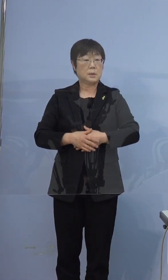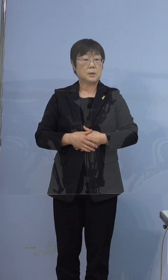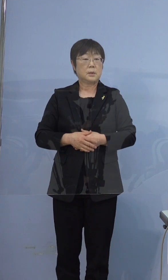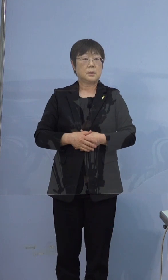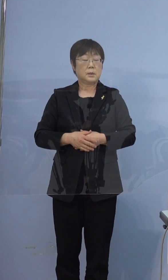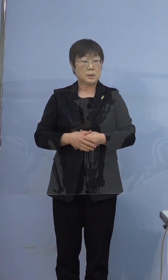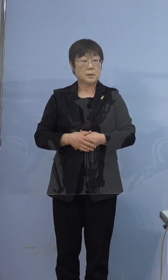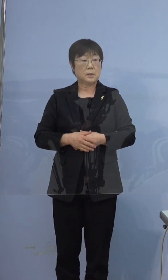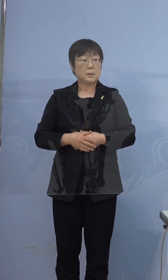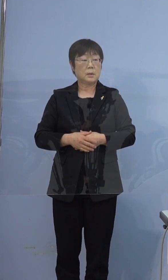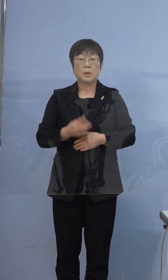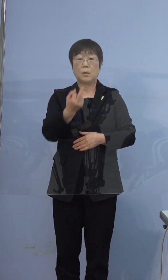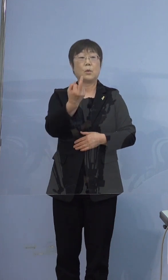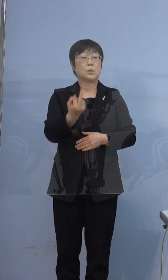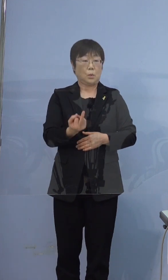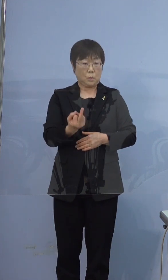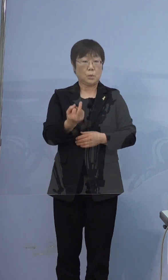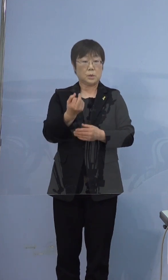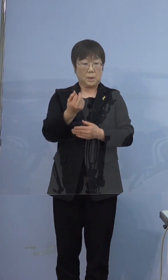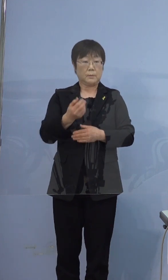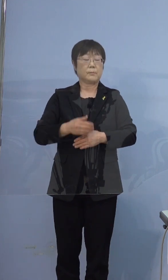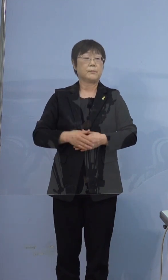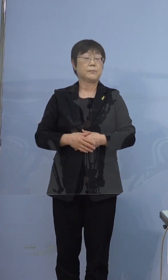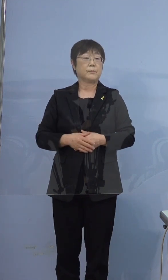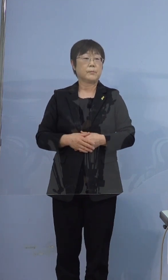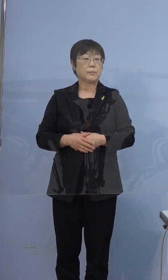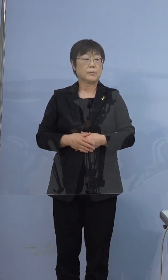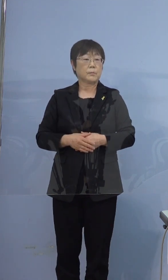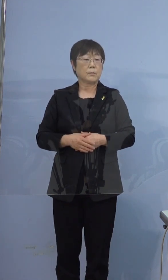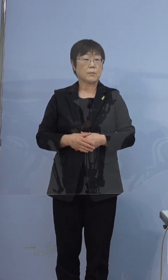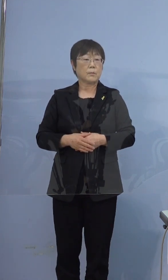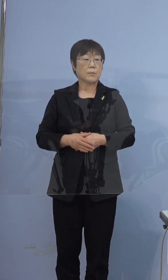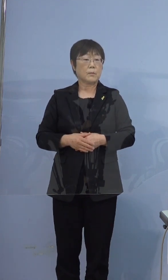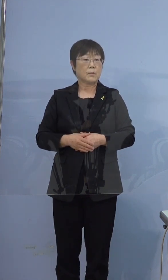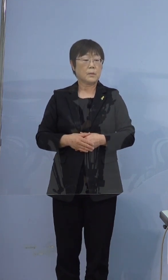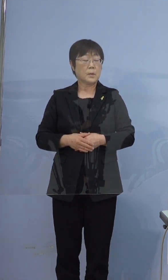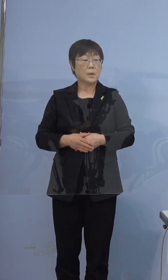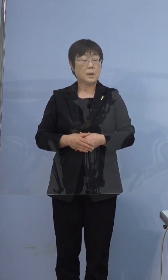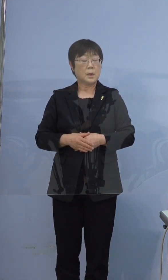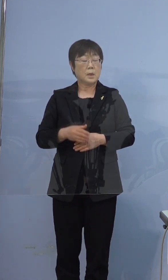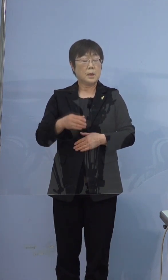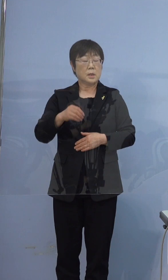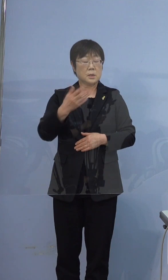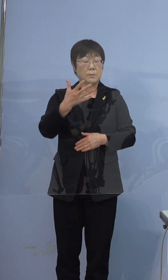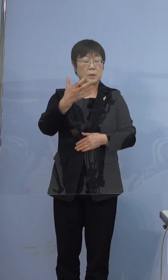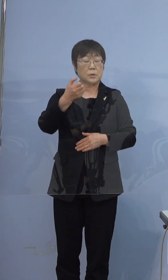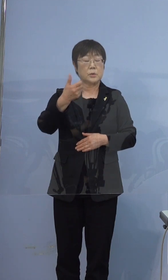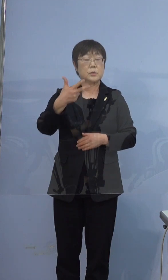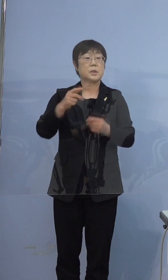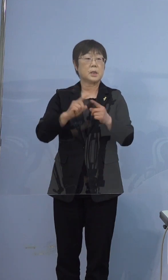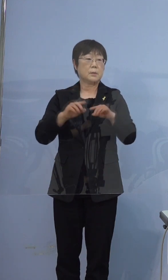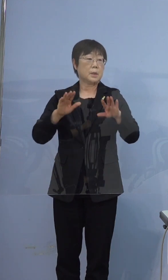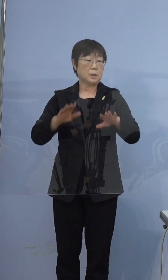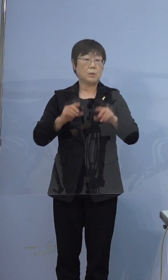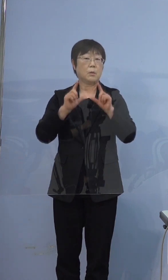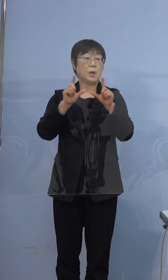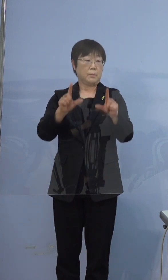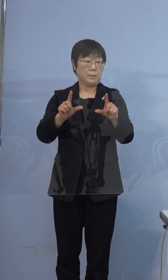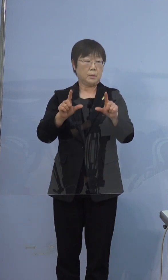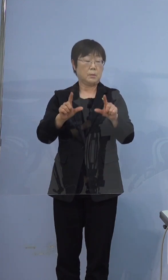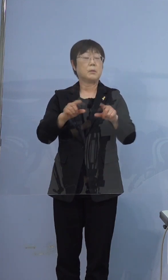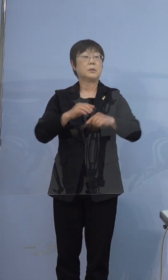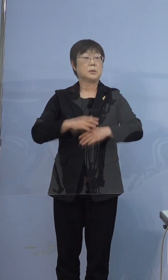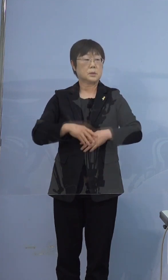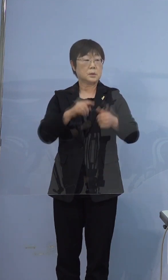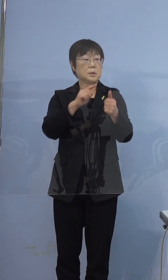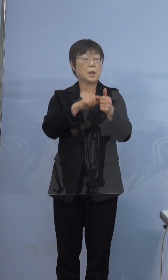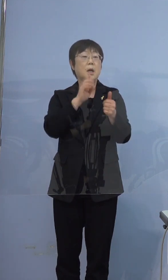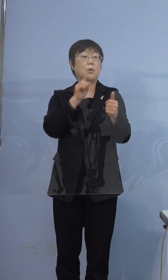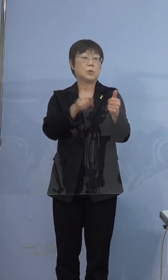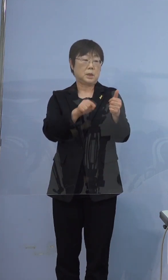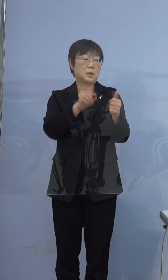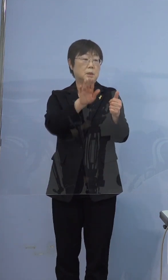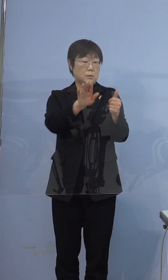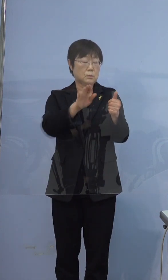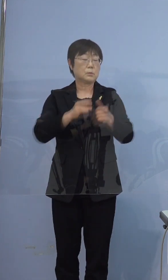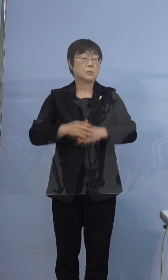この方が弟さん 397例目本日発表している方がお兄さん